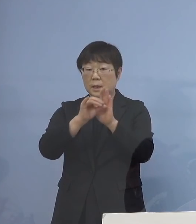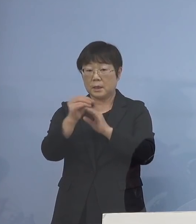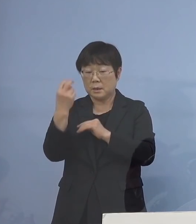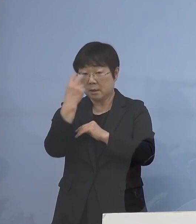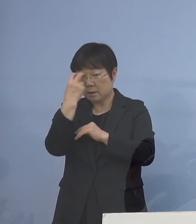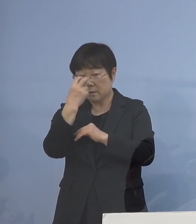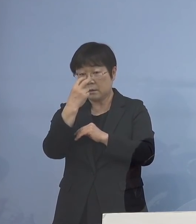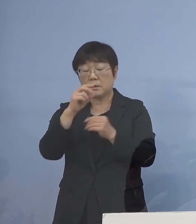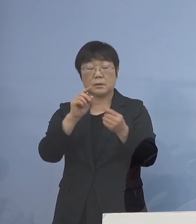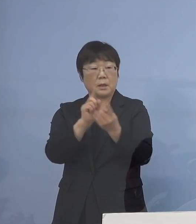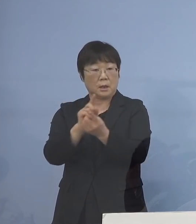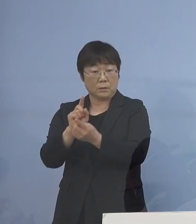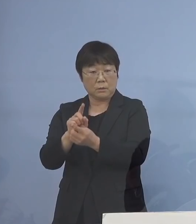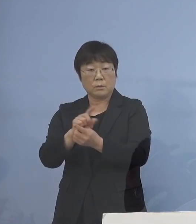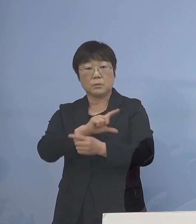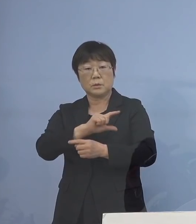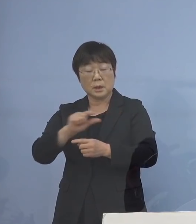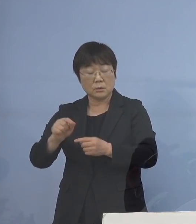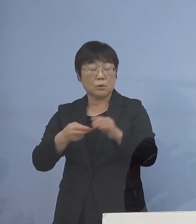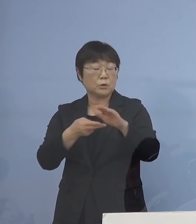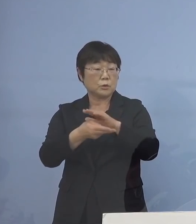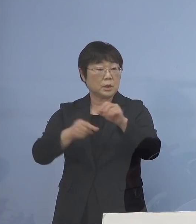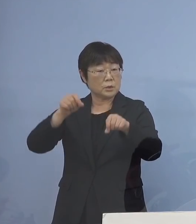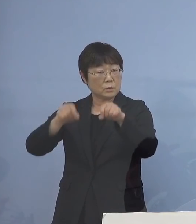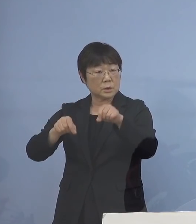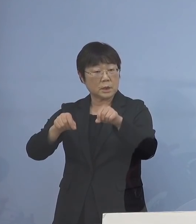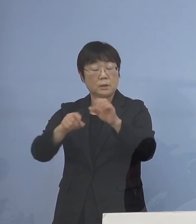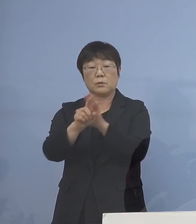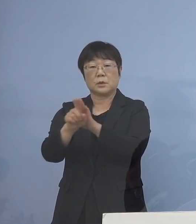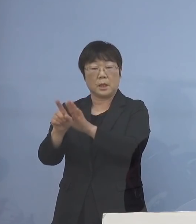そうした入院調整の手助けなど こうした点をしっかりと